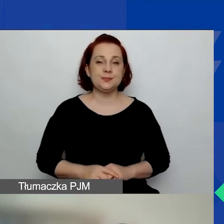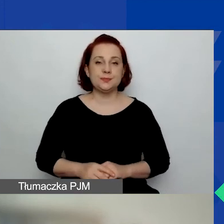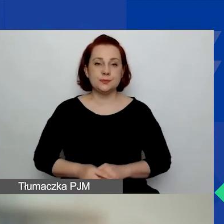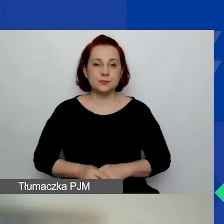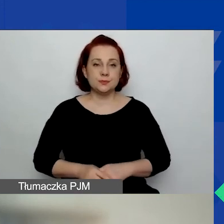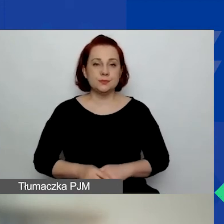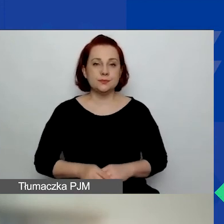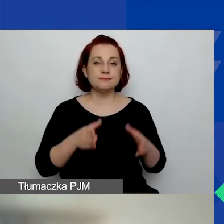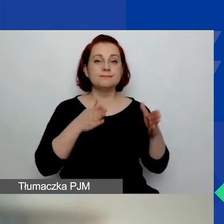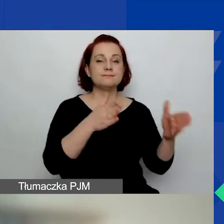Ścieżka na małe granty.